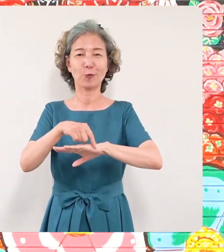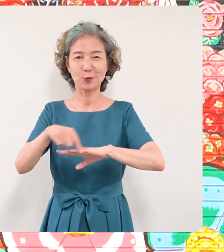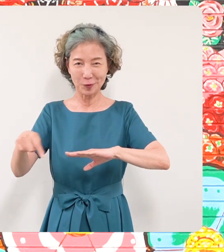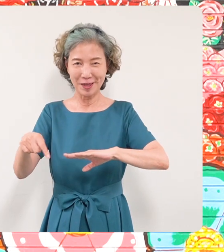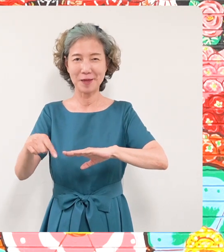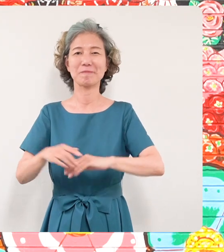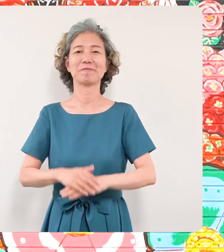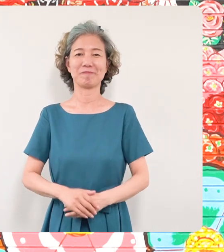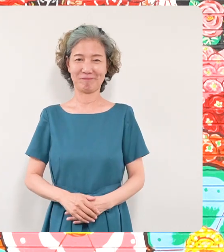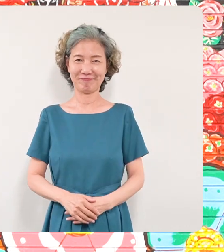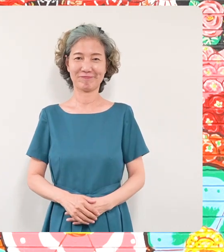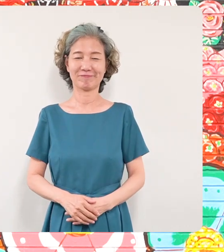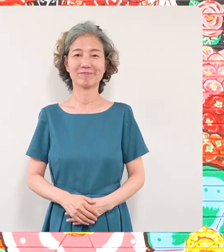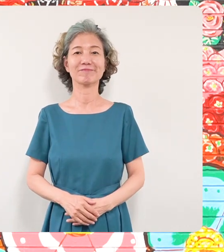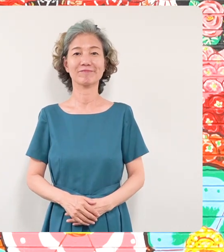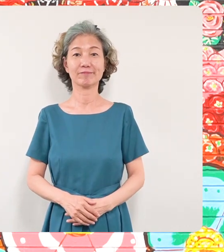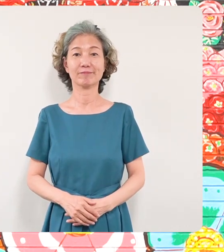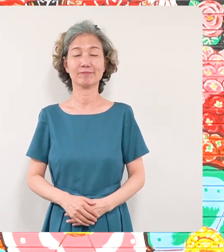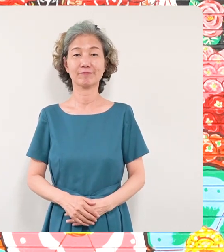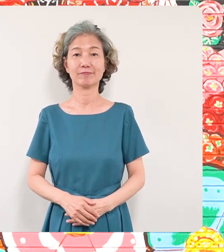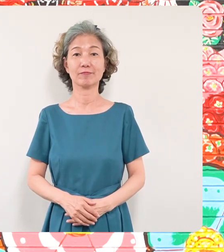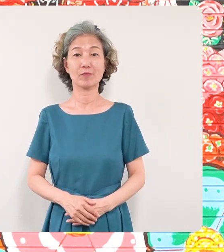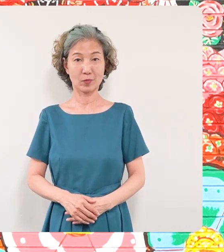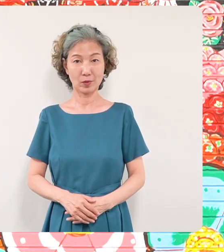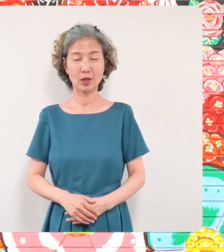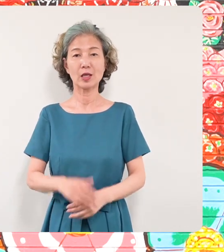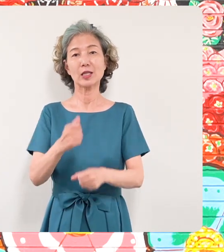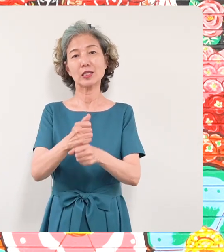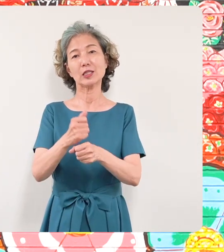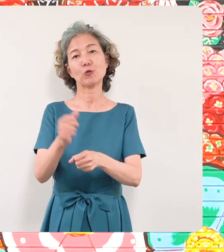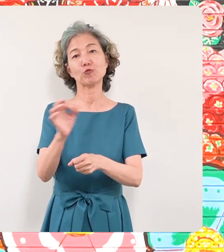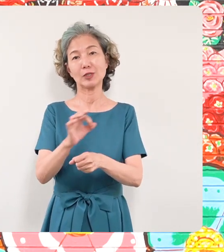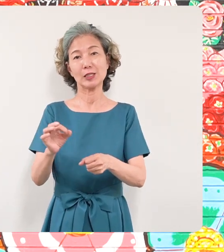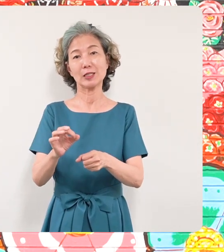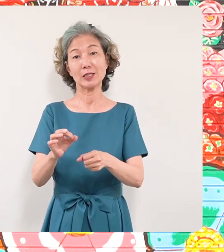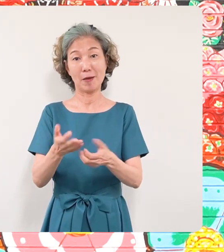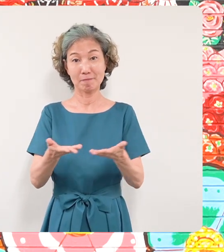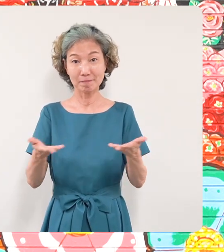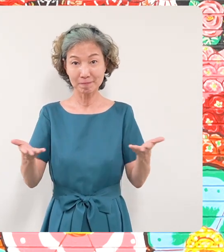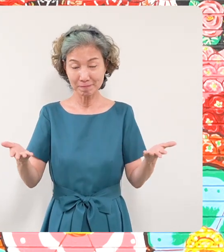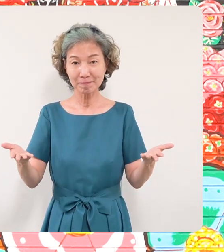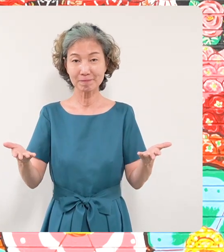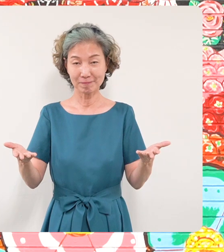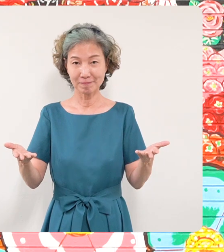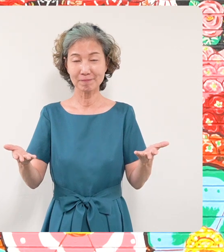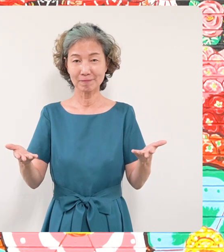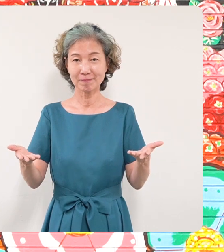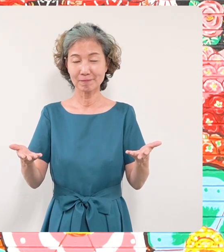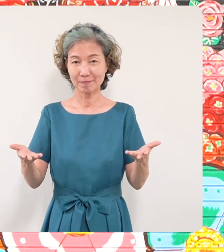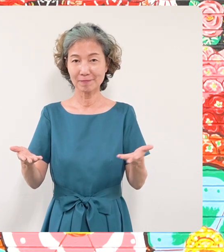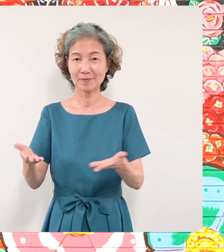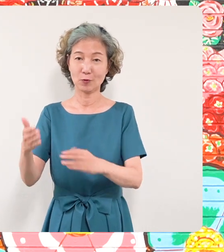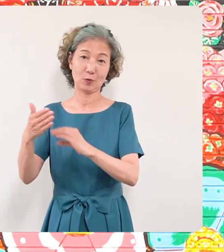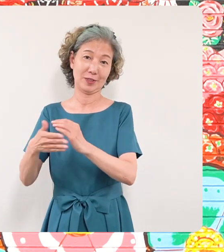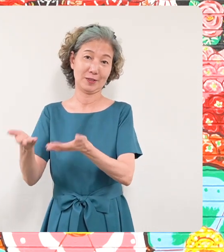この作品展に作品をお寄せいただき ましたミヤザキケンスケさんそして